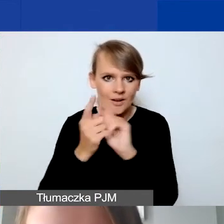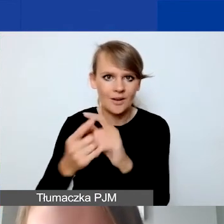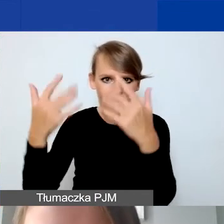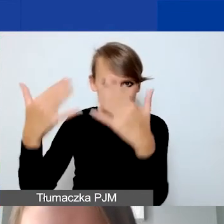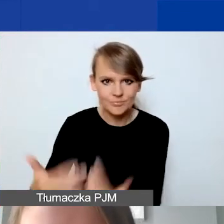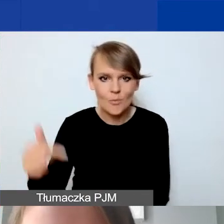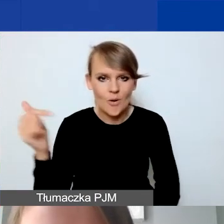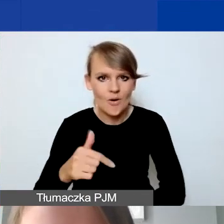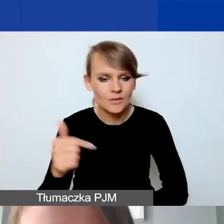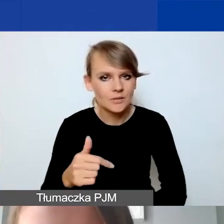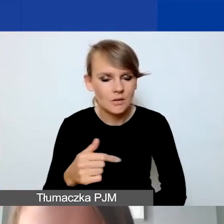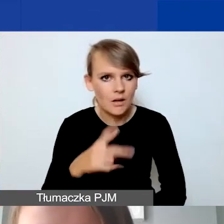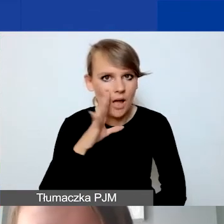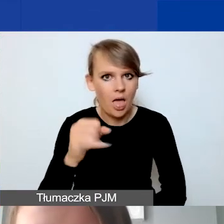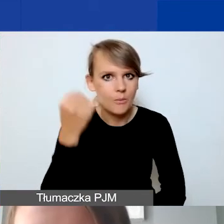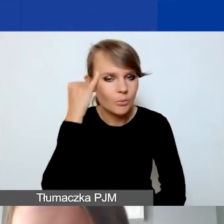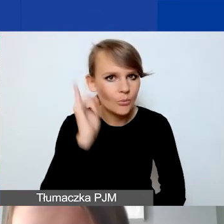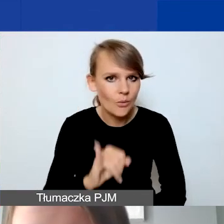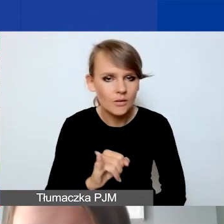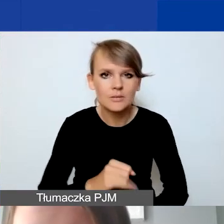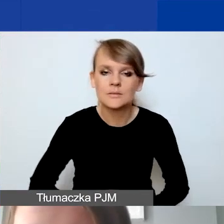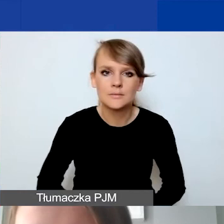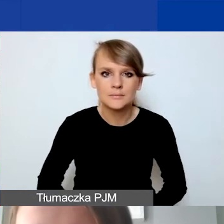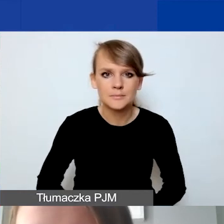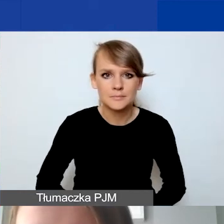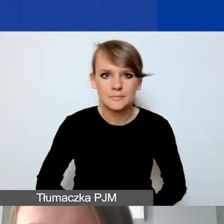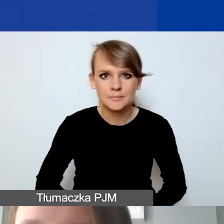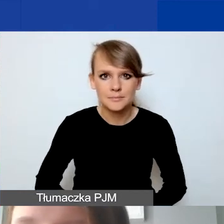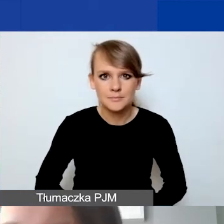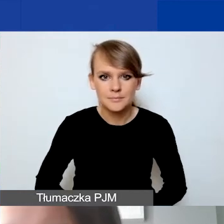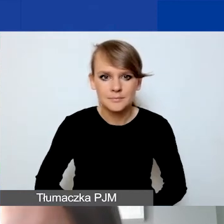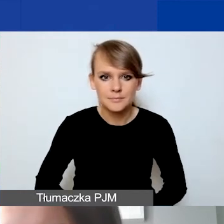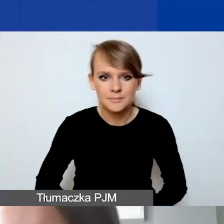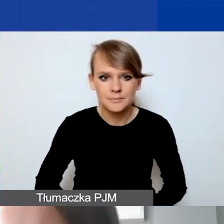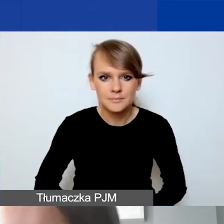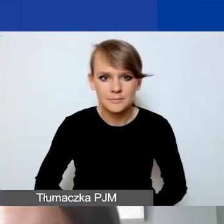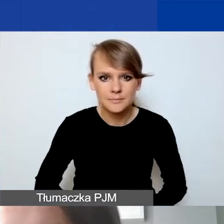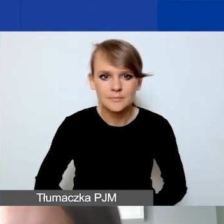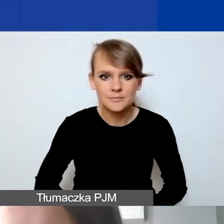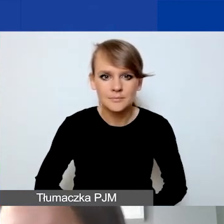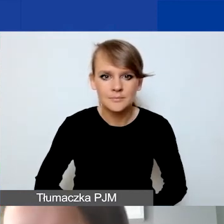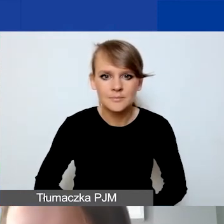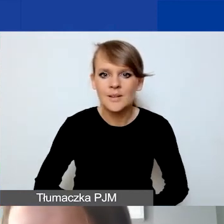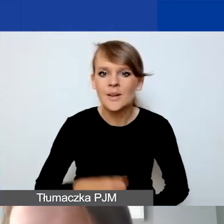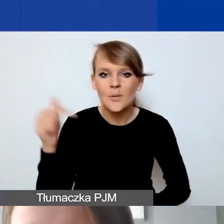Dobrze, że to wszystko wyliczam. Wszystko powinno być na każdej pozycji budżetowej.